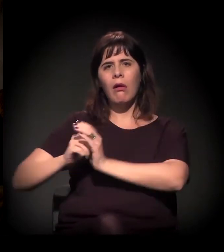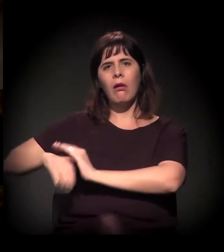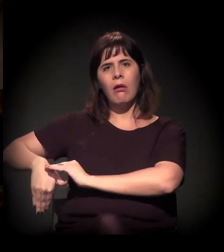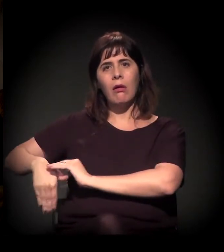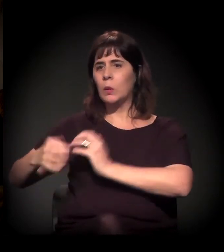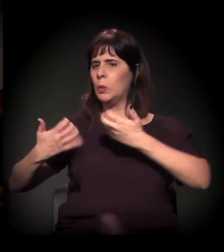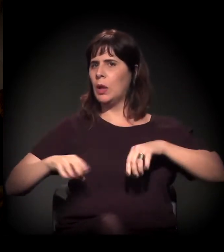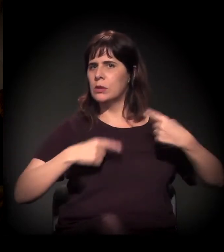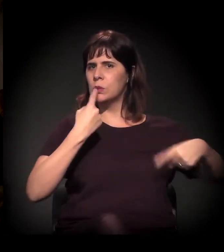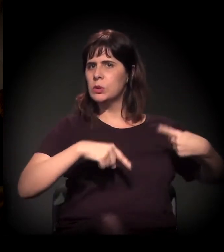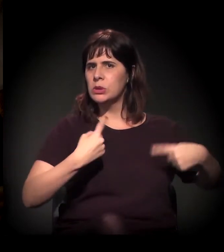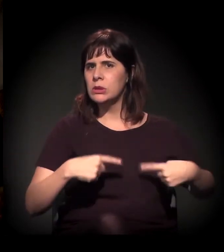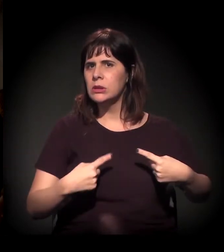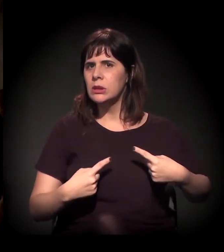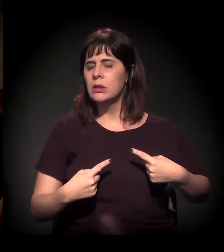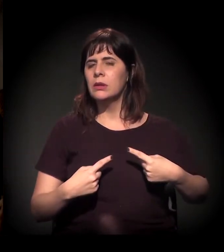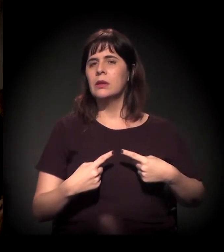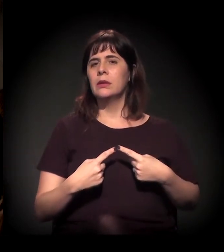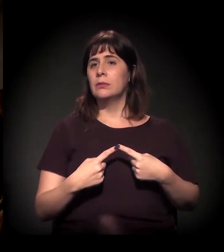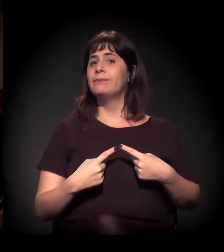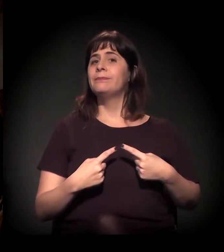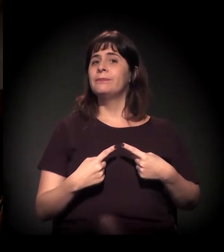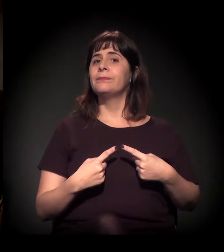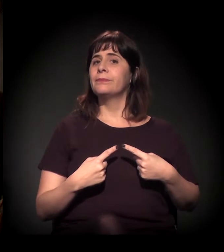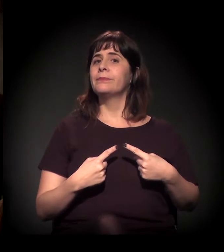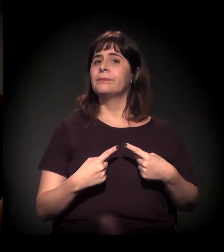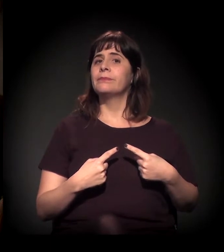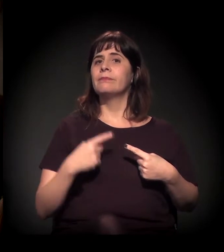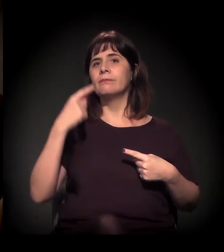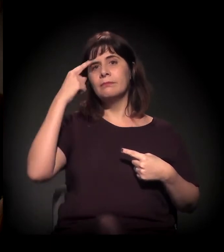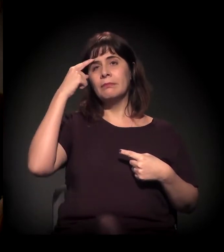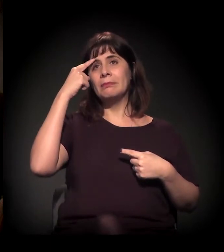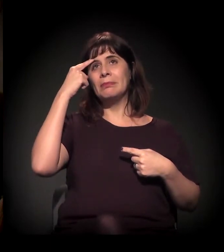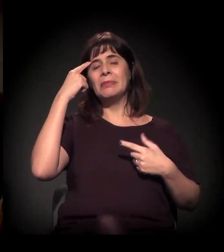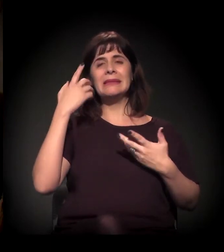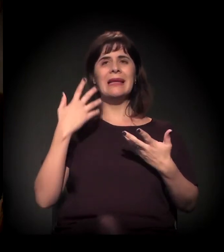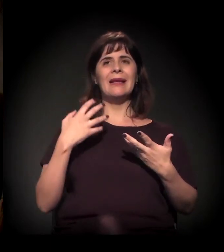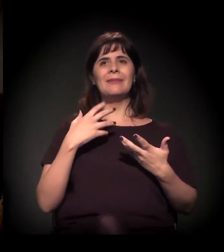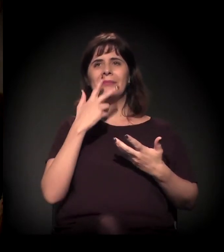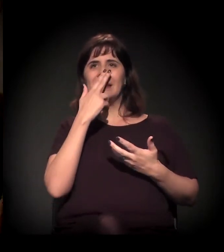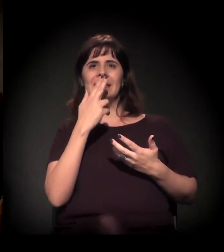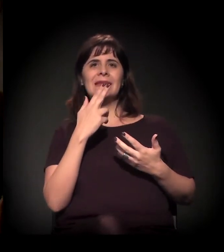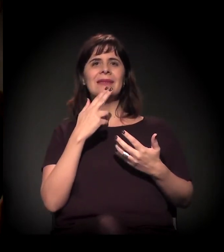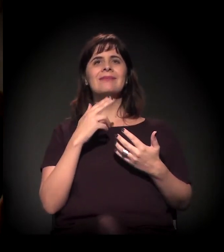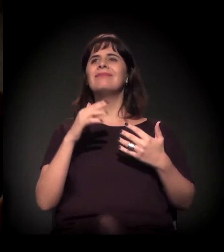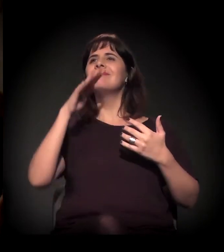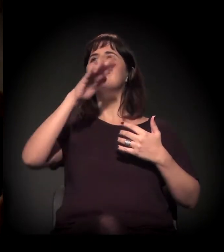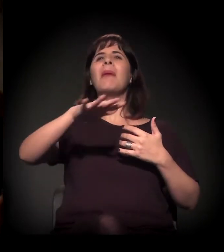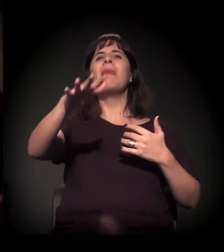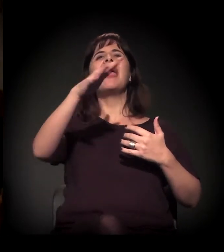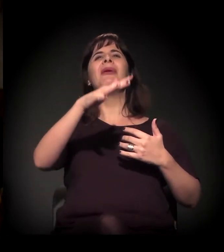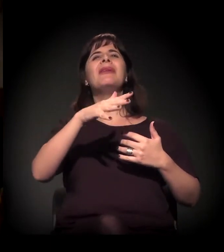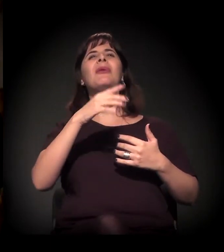sem querer discutir isso, a gente partindo de um senso comum bem raso, isso dá medo.